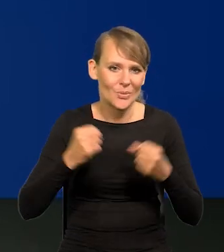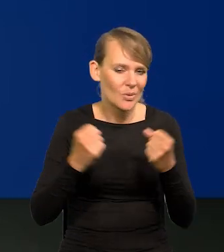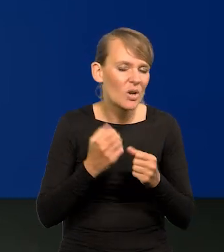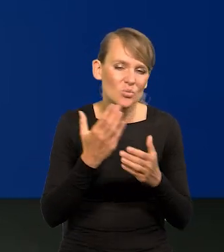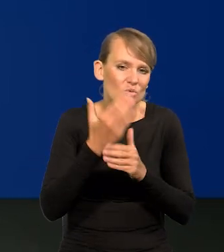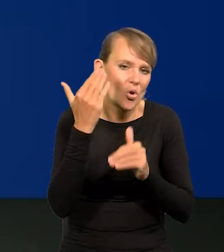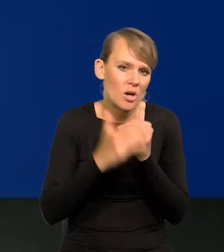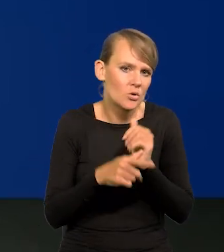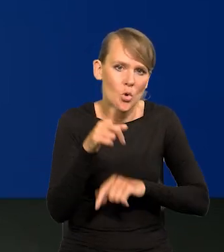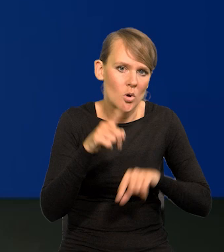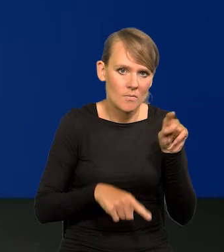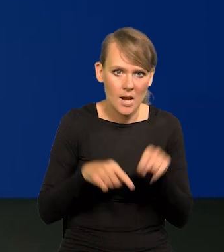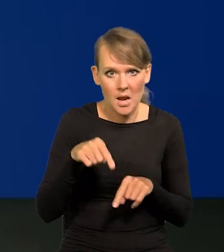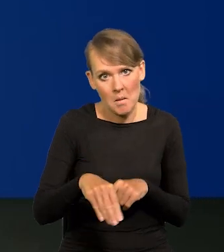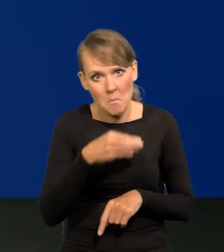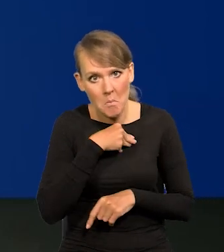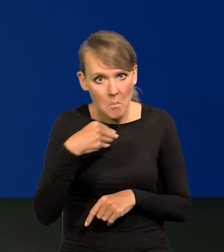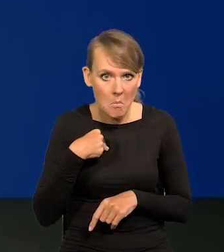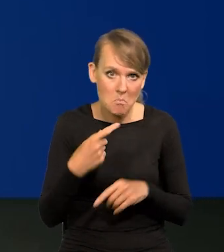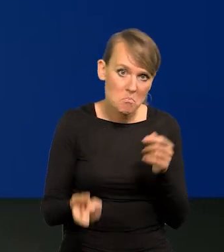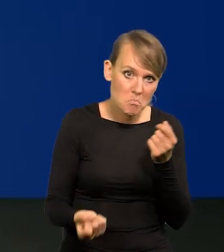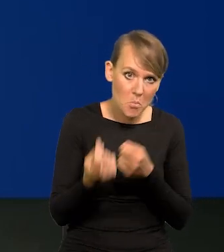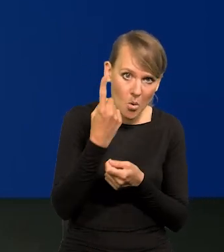I to nie jest nasza specyfika znów, że w Polsce coś szczególnie,